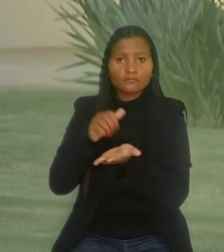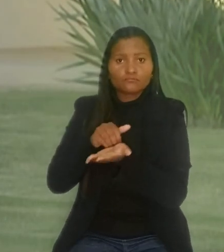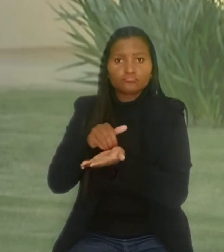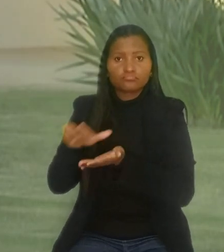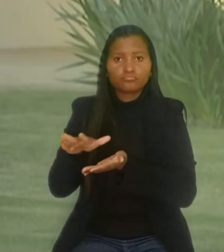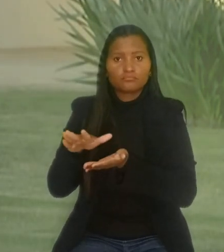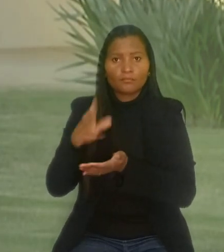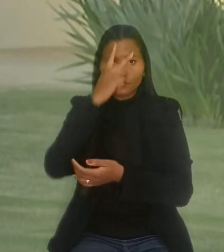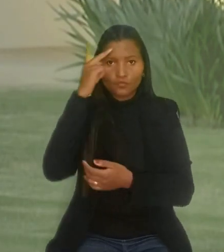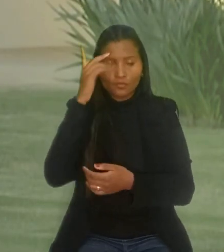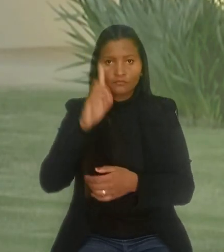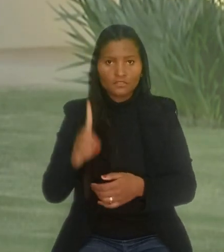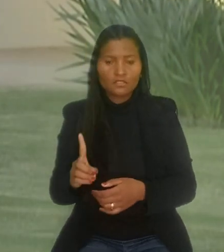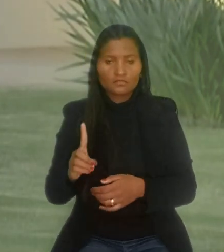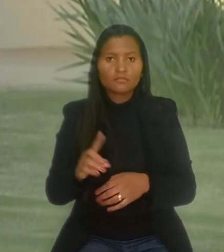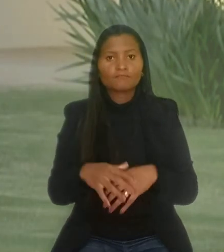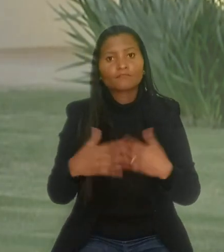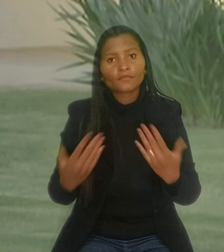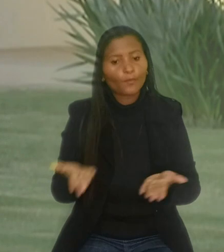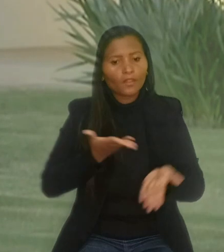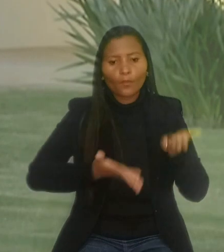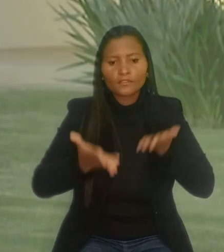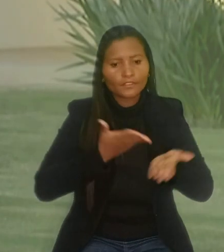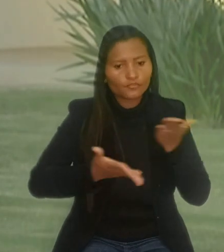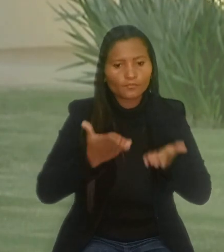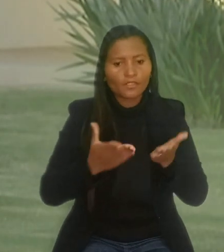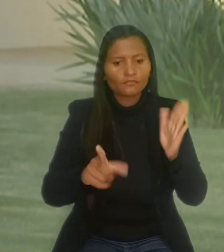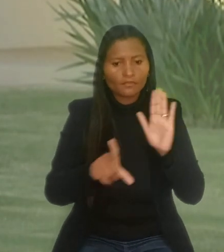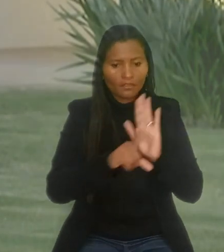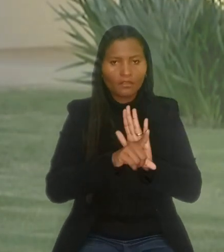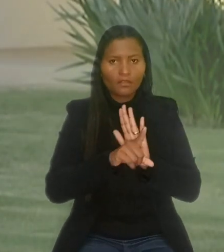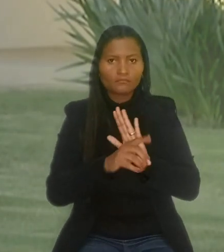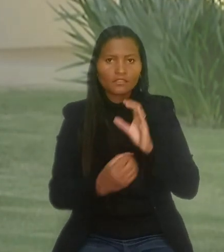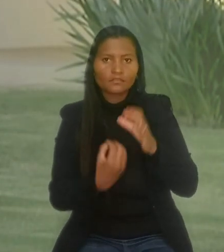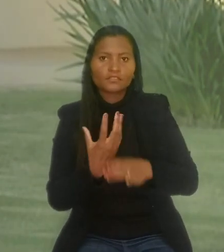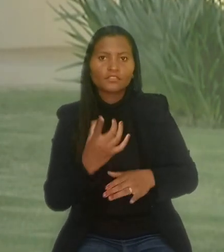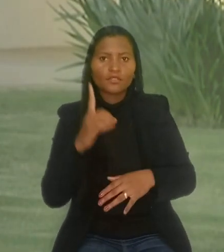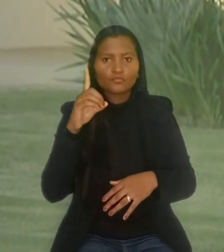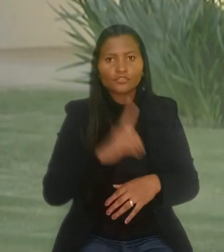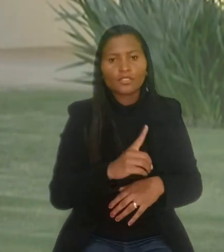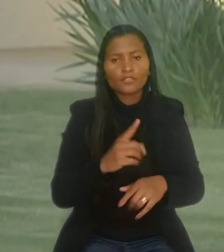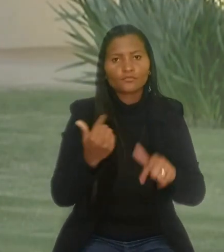Por isso, o não atendimento expresso da lei gera o direito do empregado à reintegração no emprego.